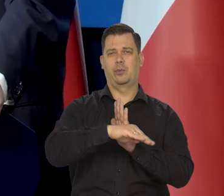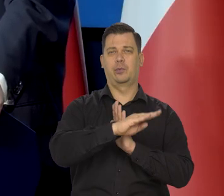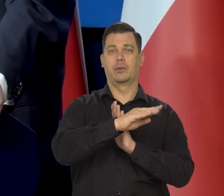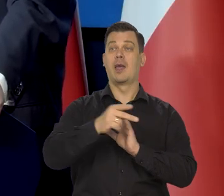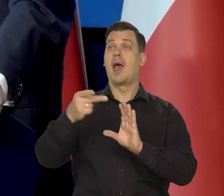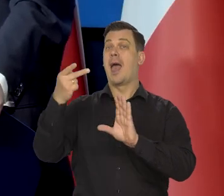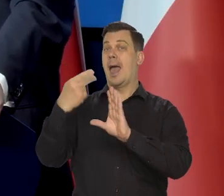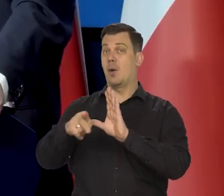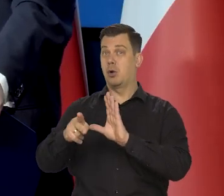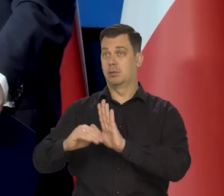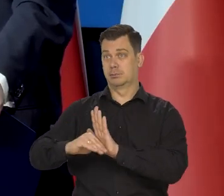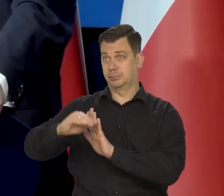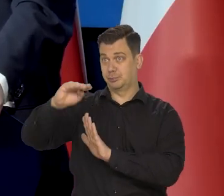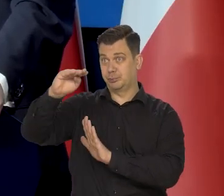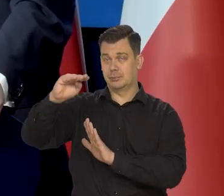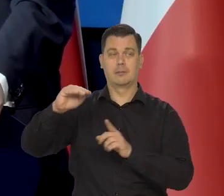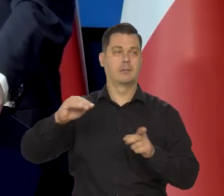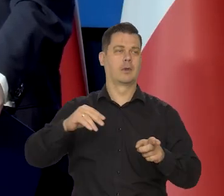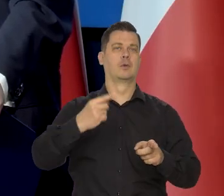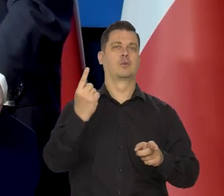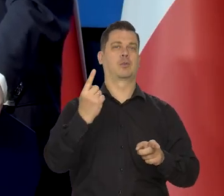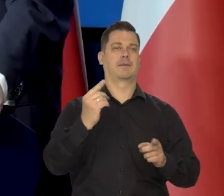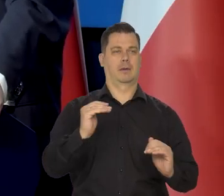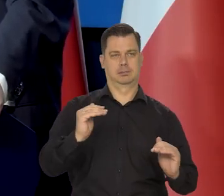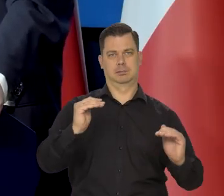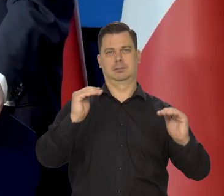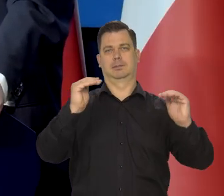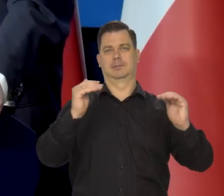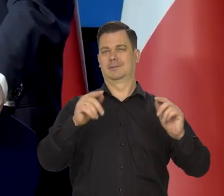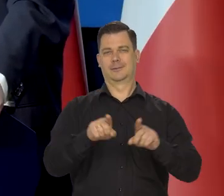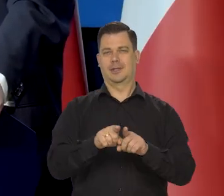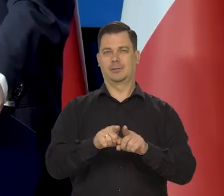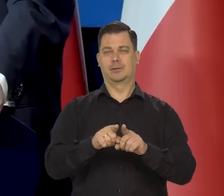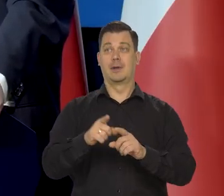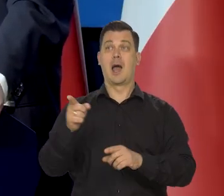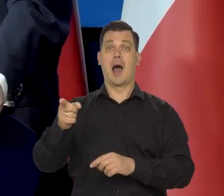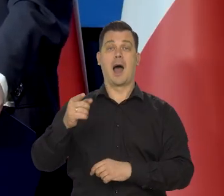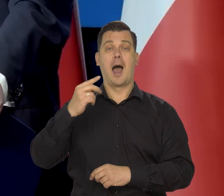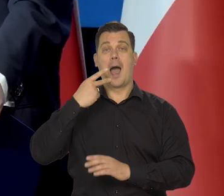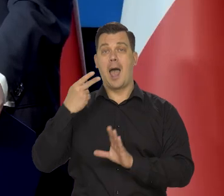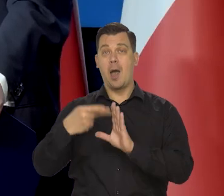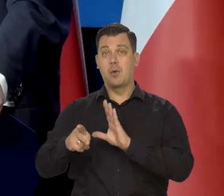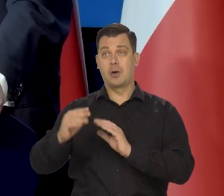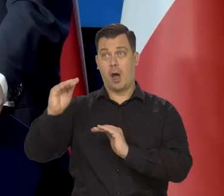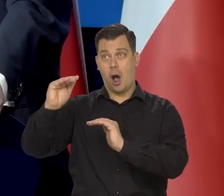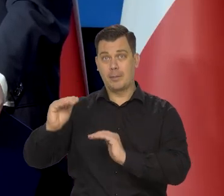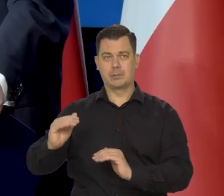Jak euro rośnie wobec dolara, to i my wobec dolara mamy silniejszy kurs złotego, jak słabnie to i my,